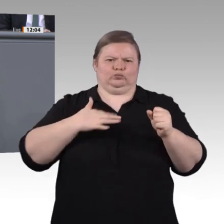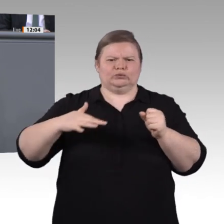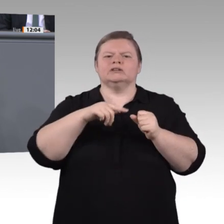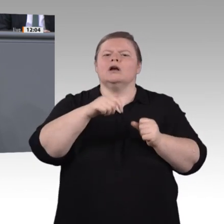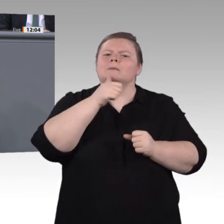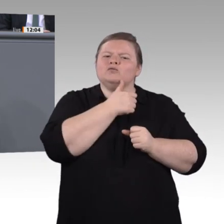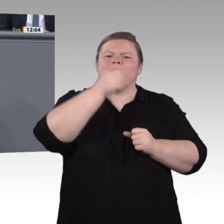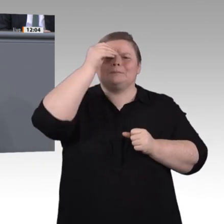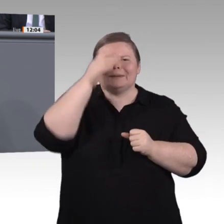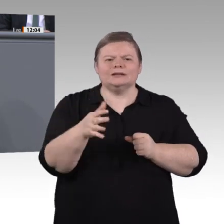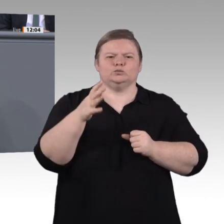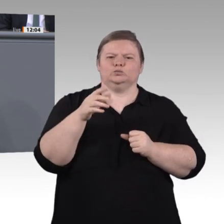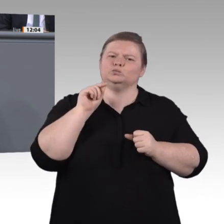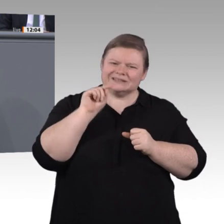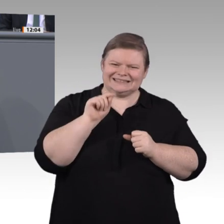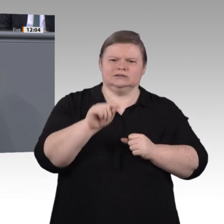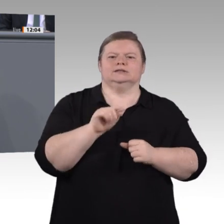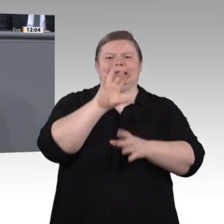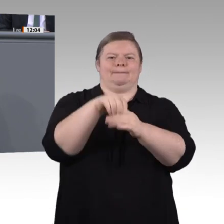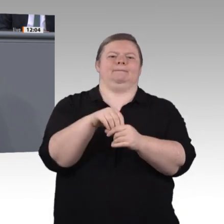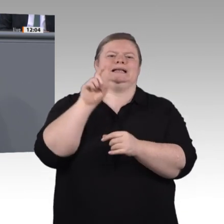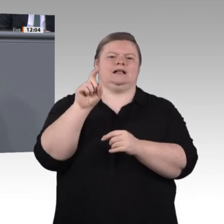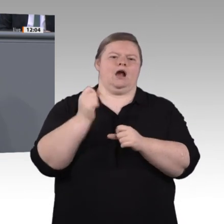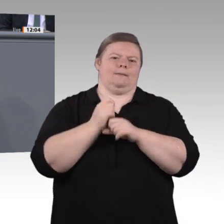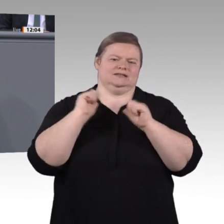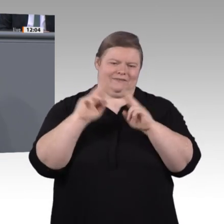Wir finden es dringend und zwingend notwendig, diese Herausforderungen nicht nur zu betrachten,